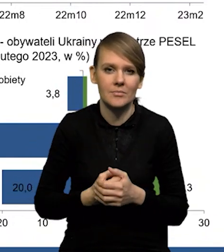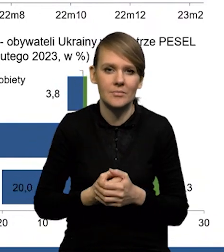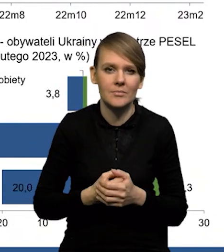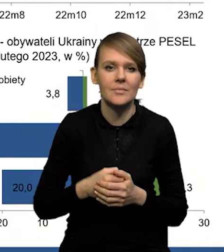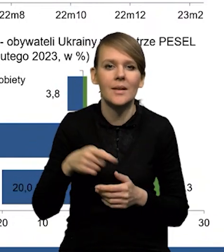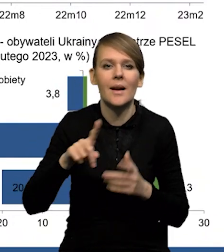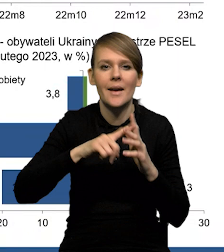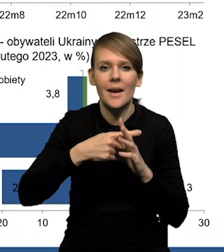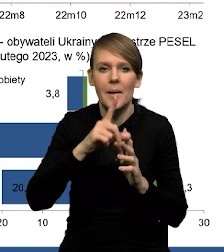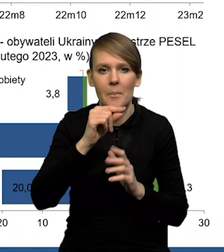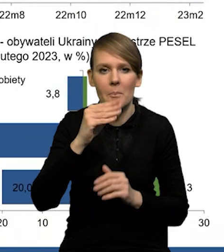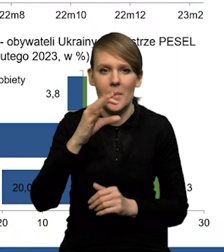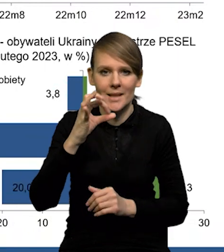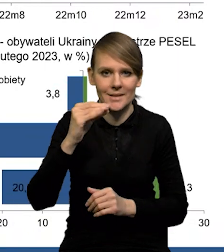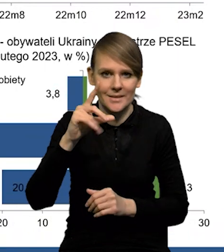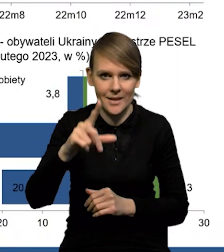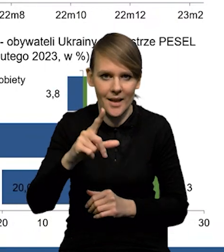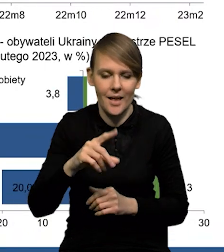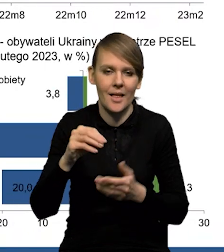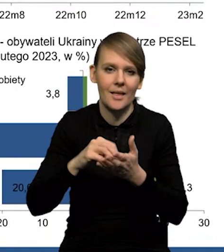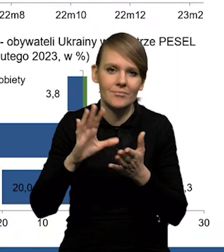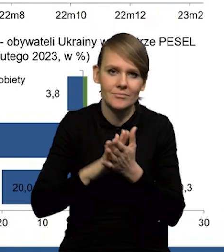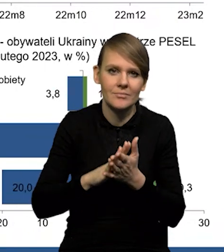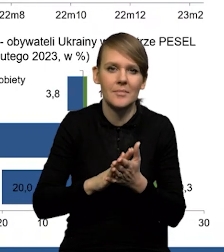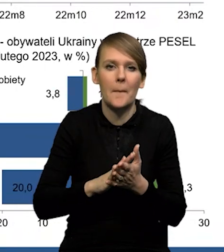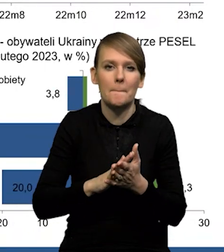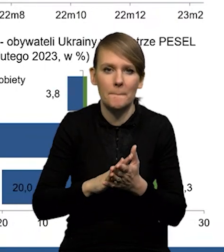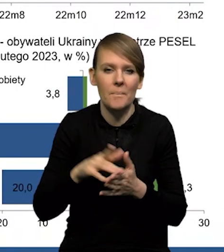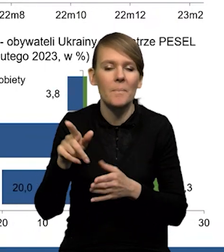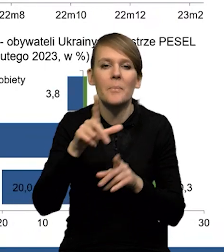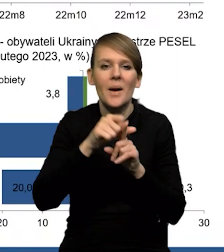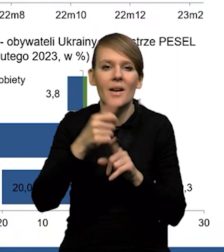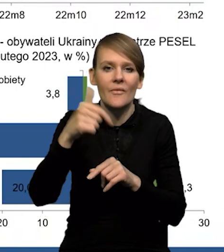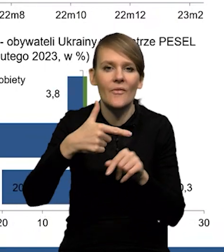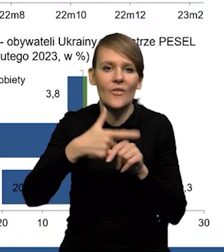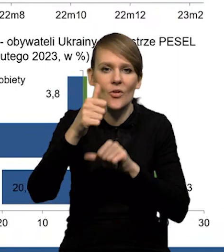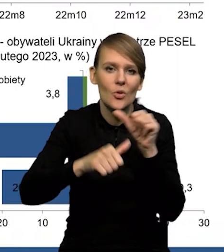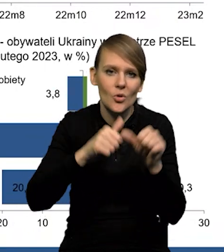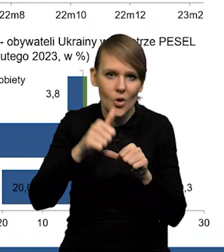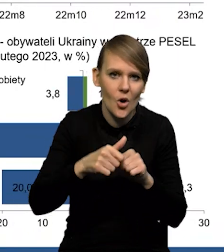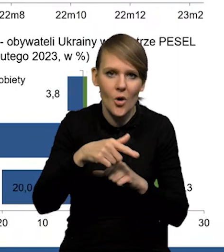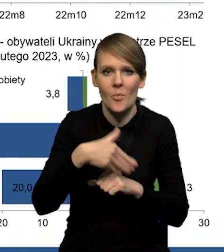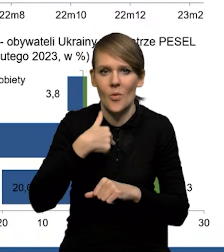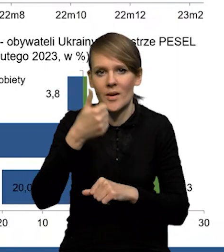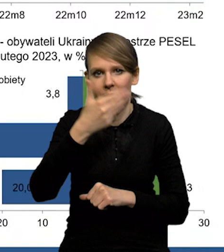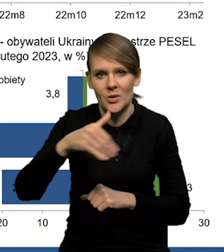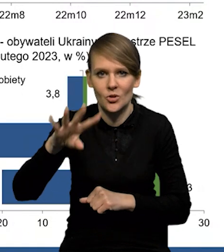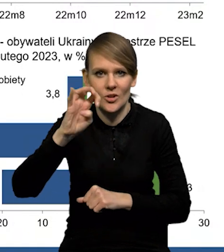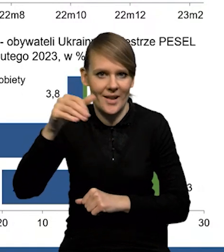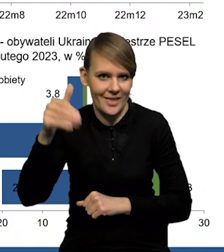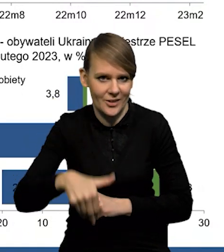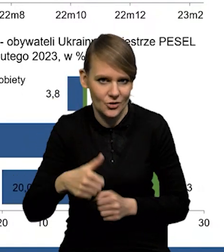które figurują w rejestrze PESEL, w takim maksymalnym momencie czy w październiku '22 roku było ich około 1 400 000.